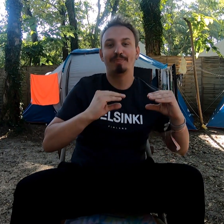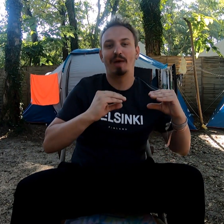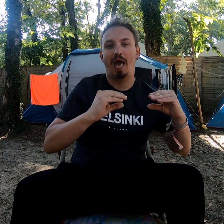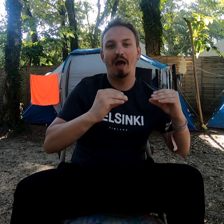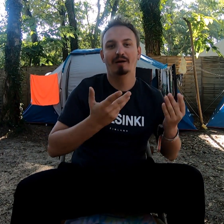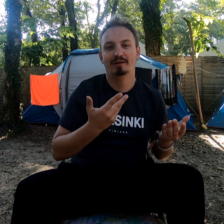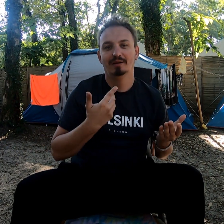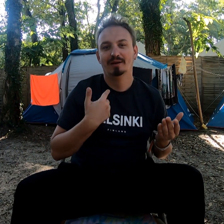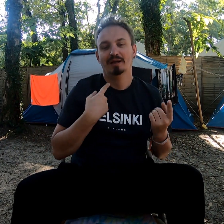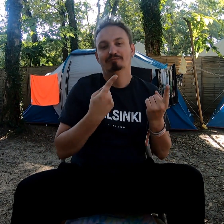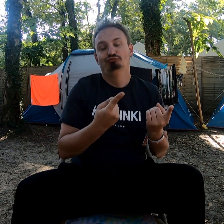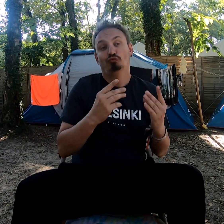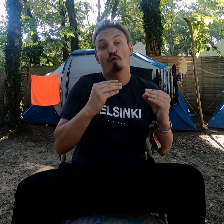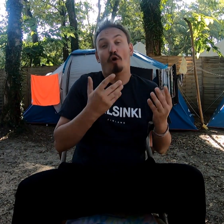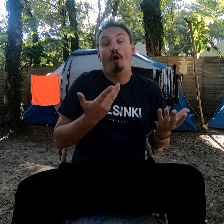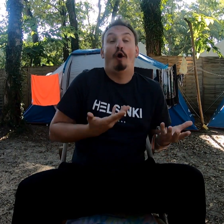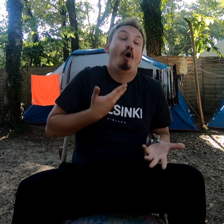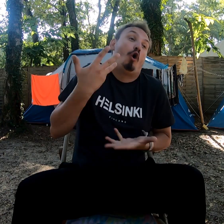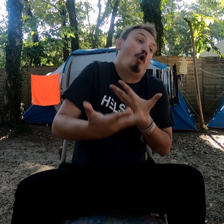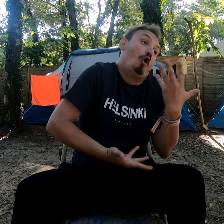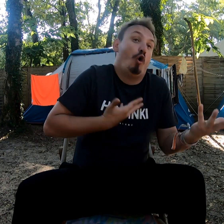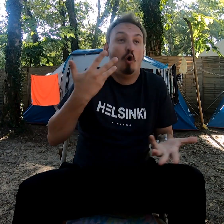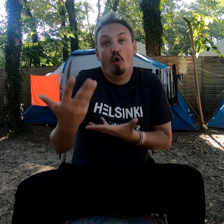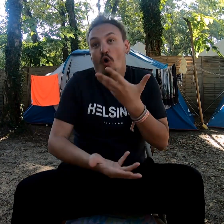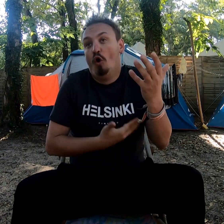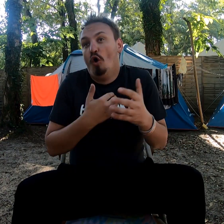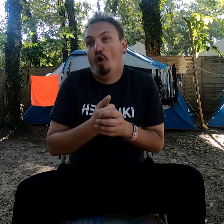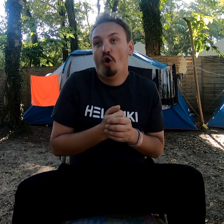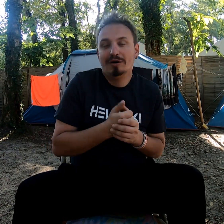Pour le confort, bon...